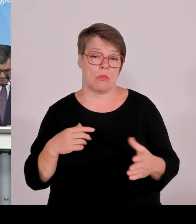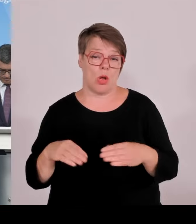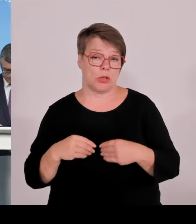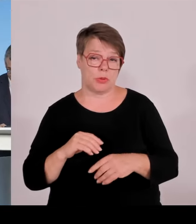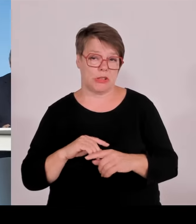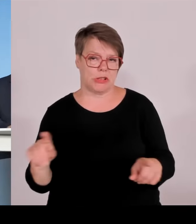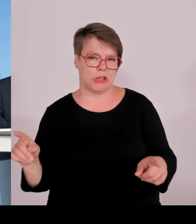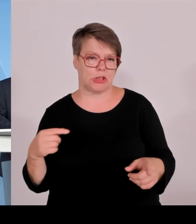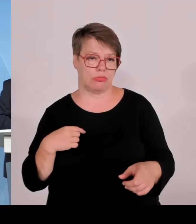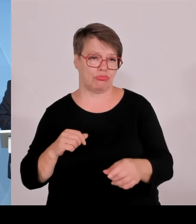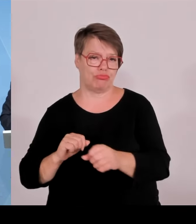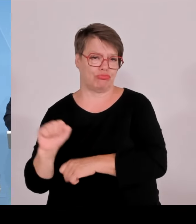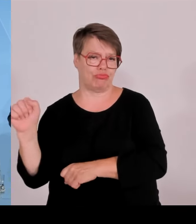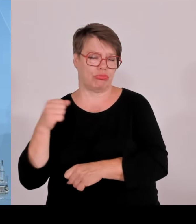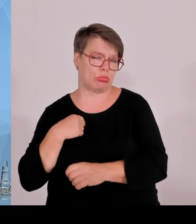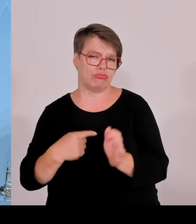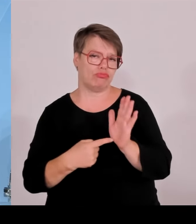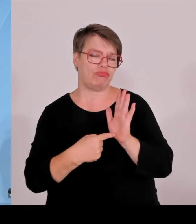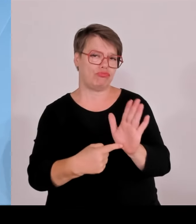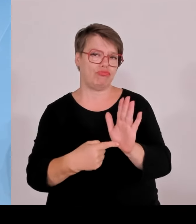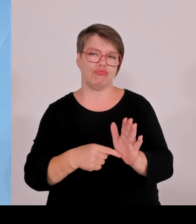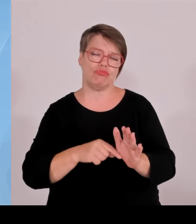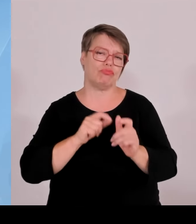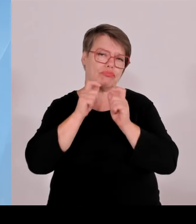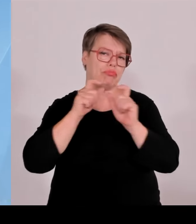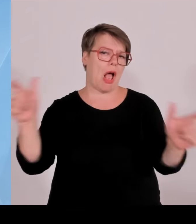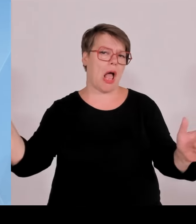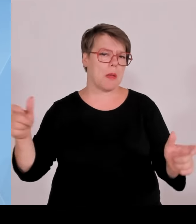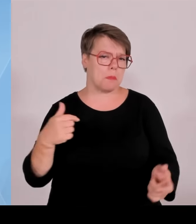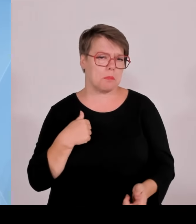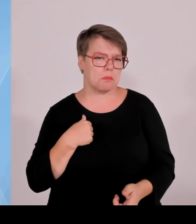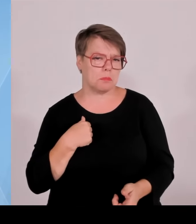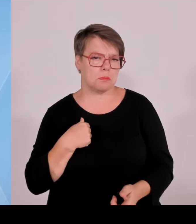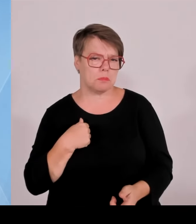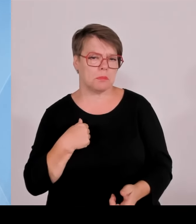gewesen sind in diesen paar Wochen der Fußballeuropameisterschaft.